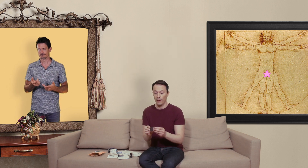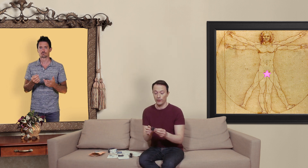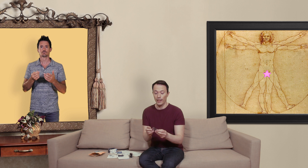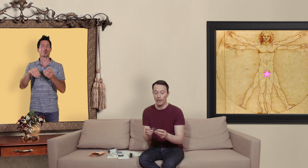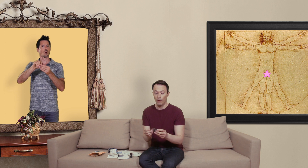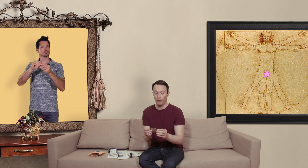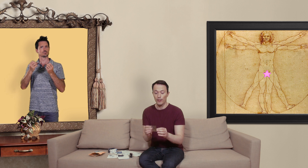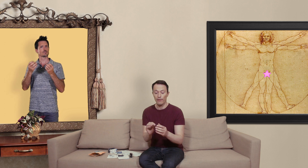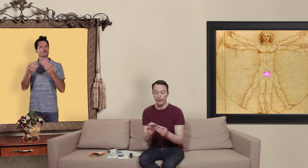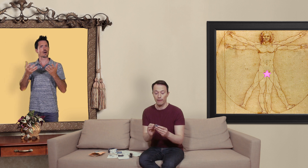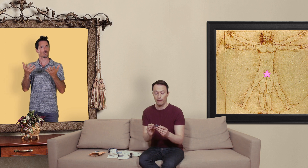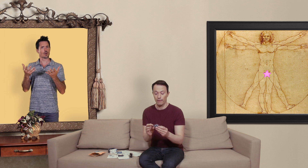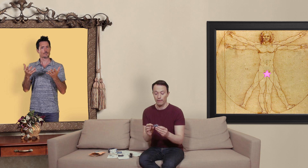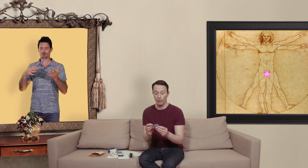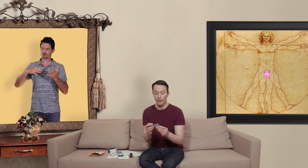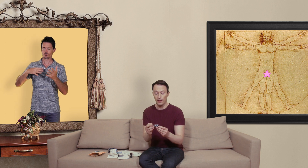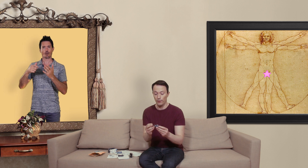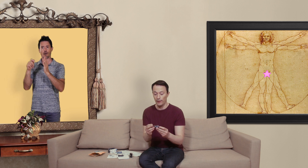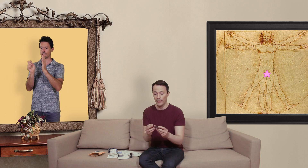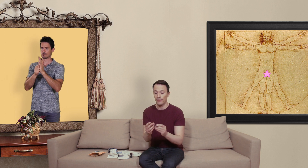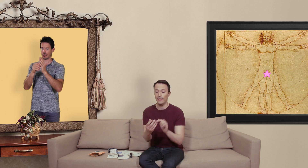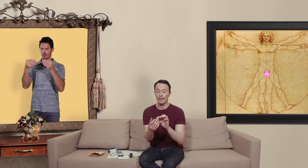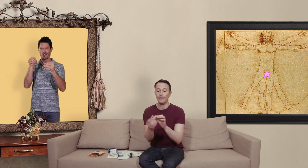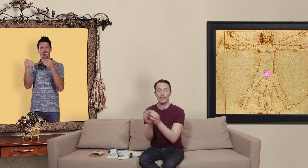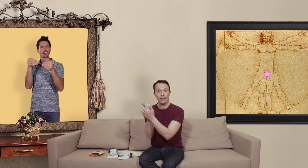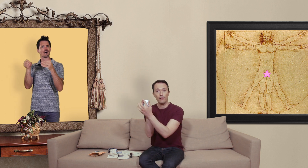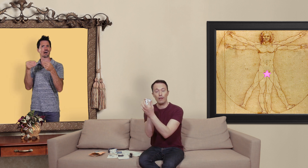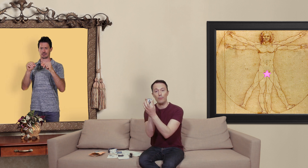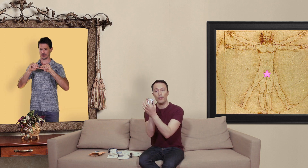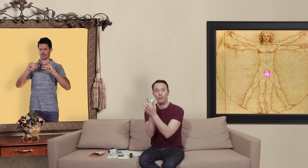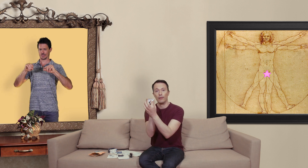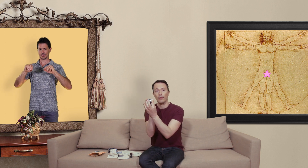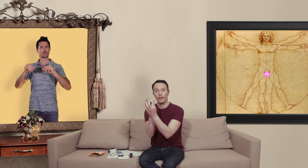généralement vous avez aussi une date ici qui est inscrit dans l'aluminium qui